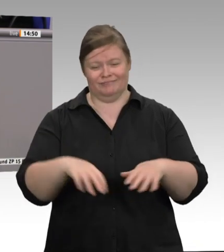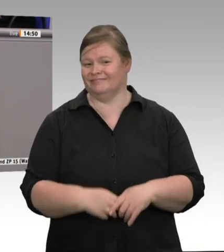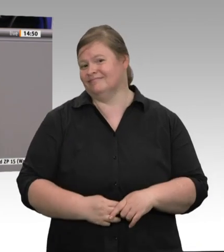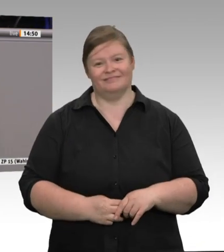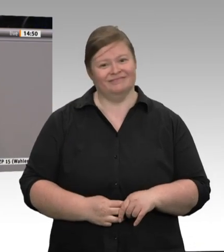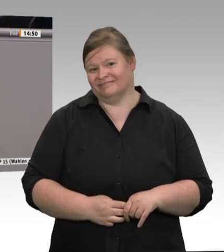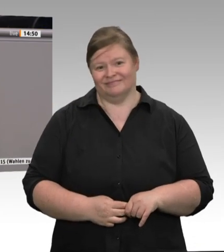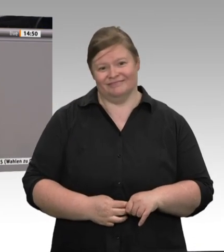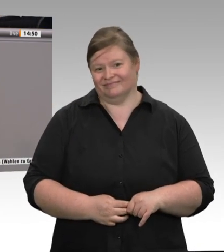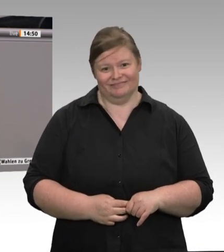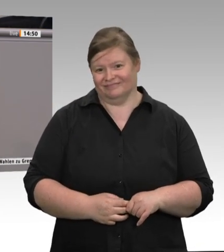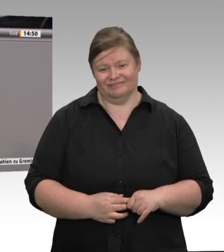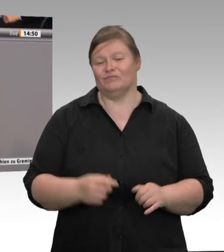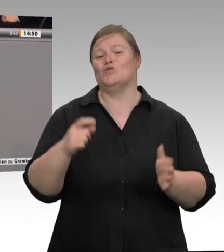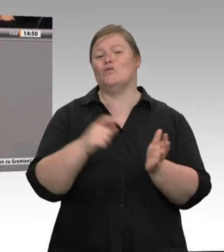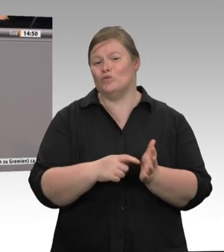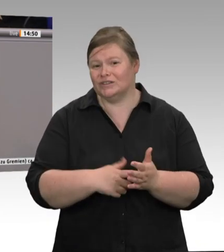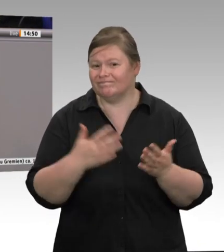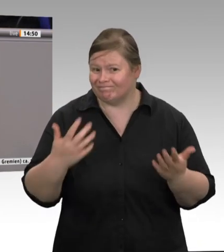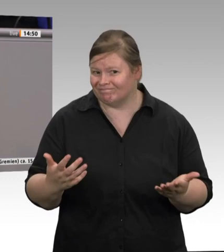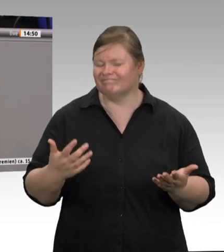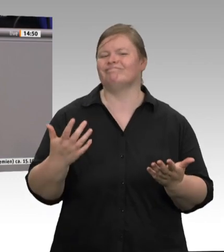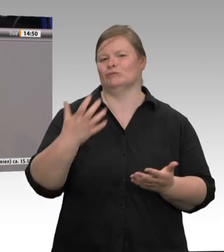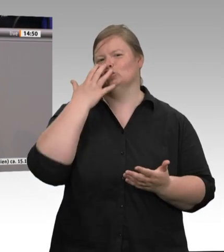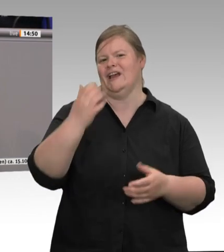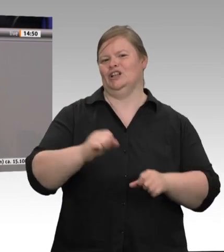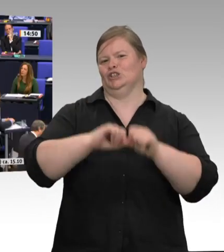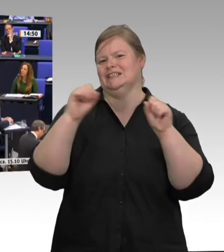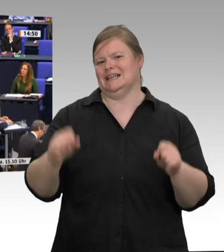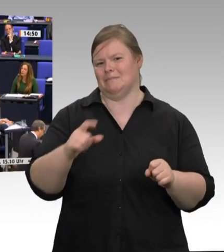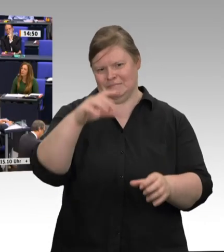Union verhalten wird. Ich habe Ihnen zugehört, Herr Minister Laumann, und ich nehme Ihnen